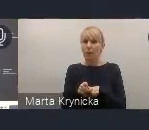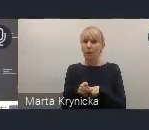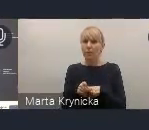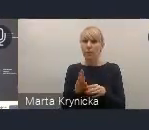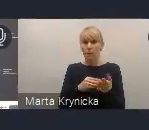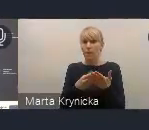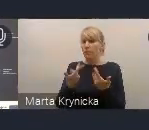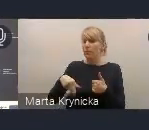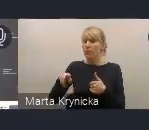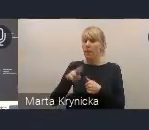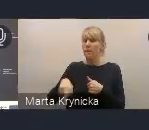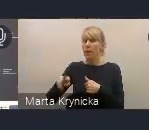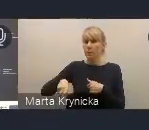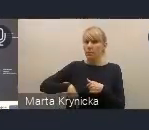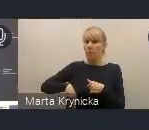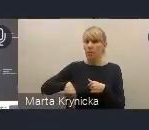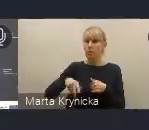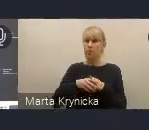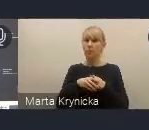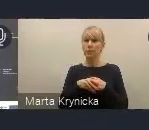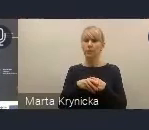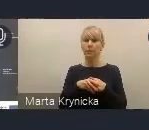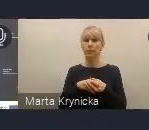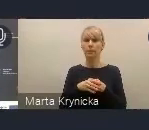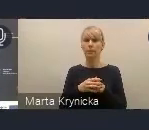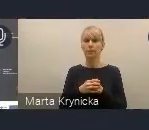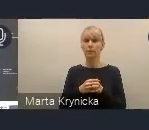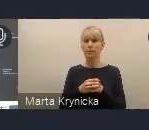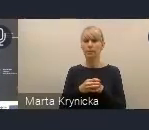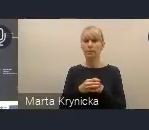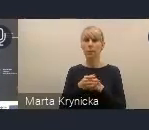zaplanowane jest w pierwszej połowie tego roku.